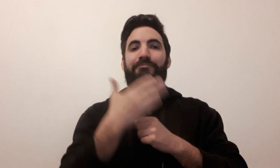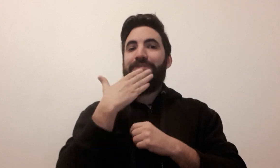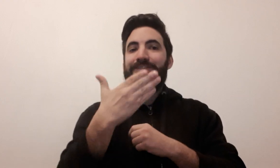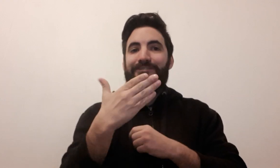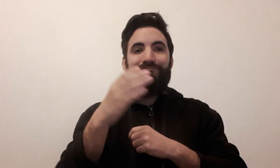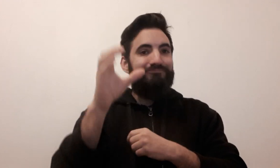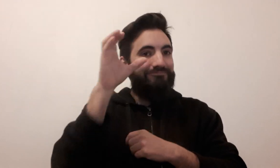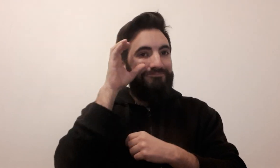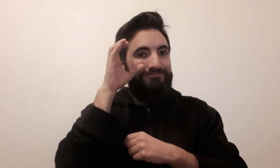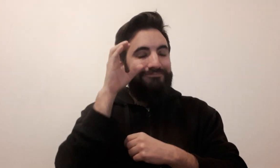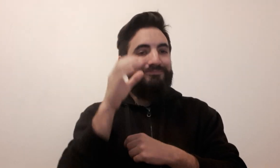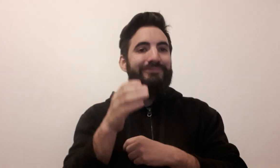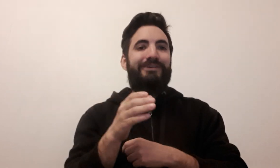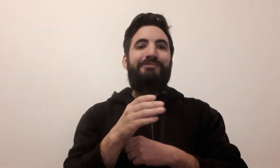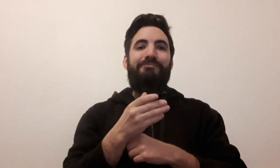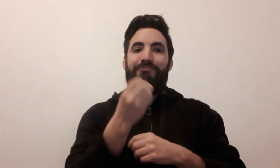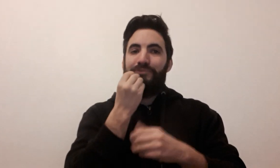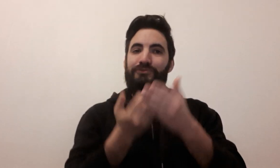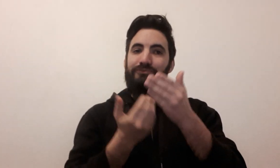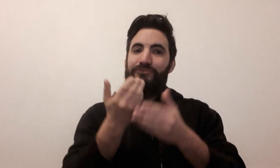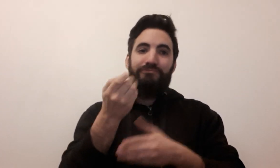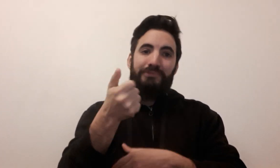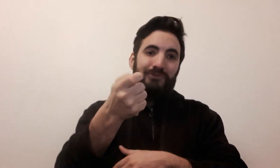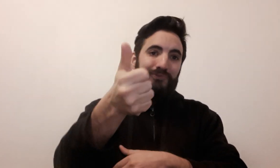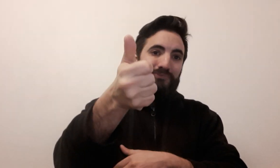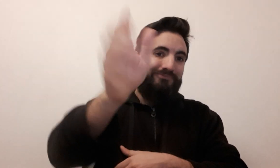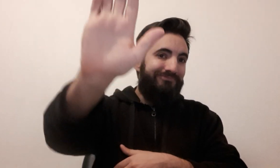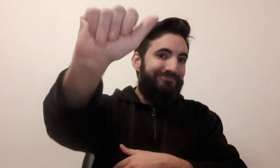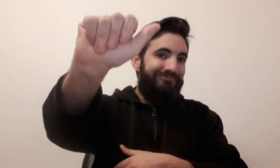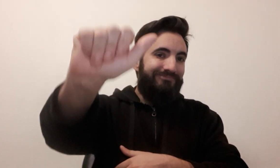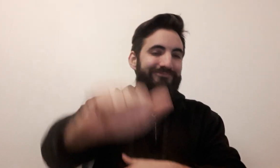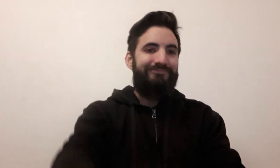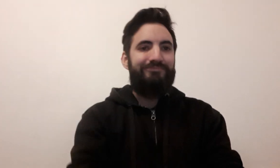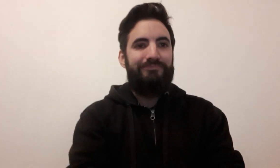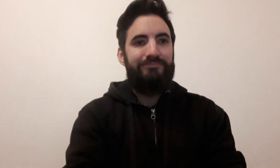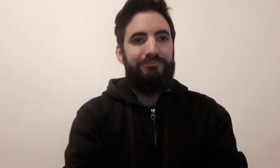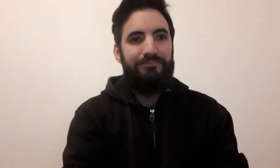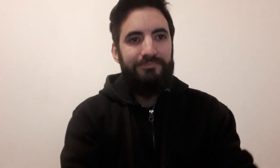Merci pour votre écoute ! ... À bientôt ! Au revoir !